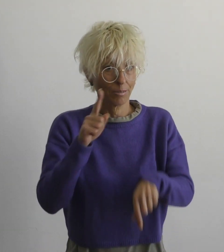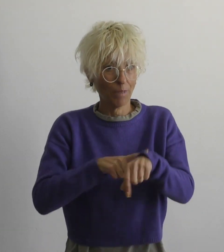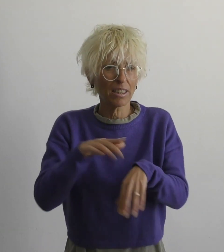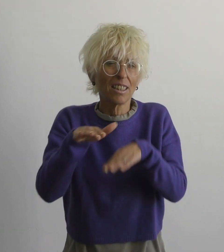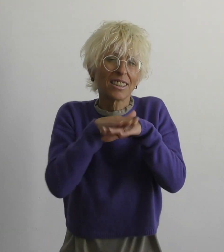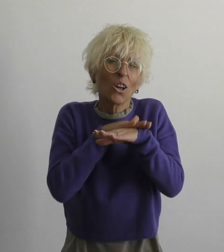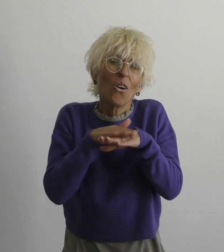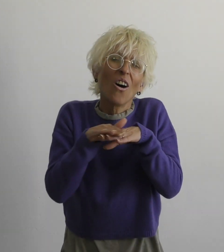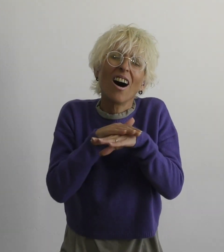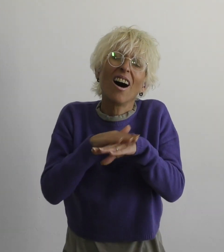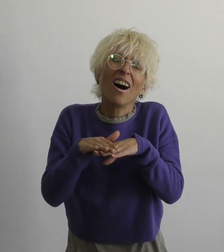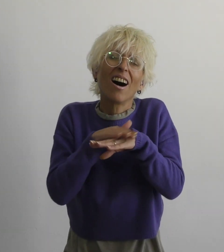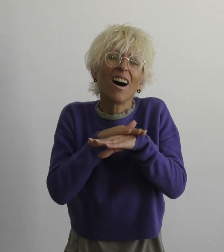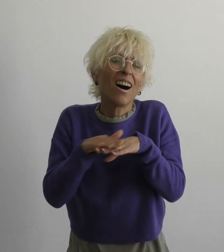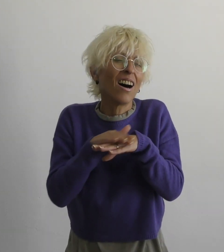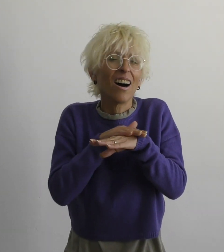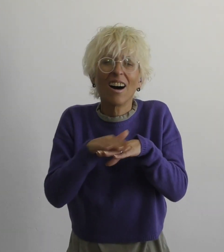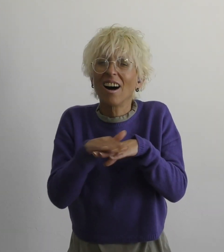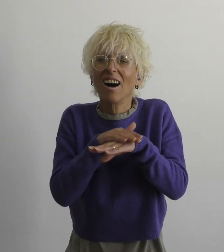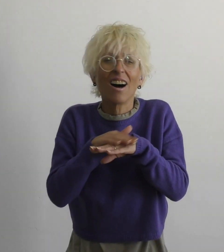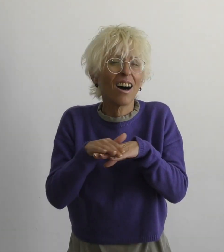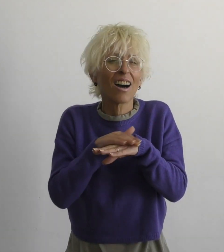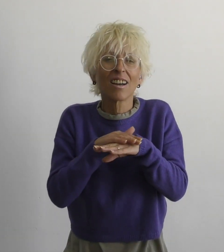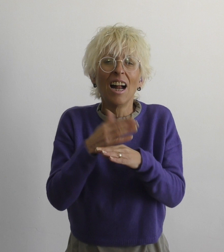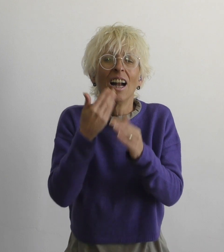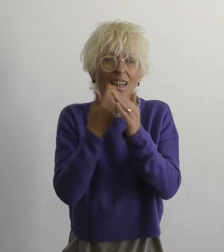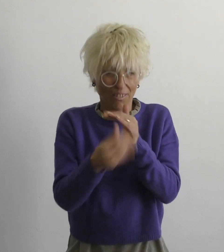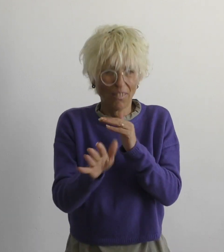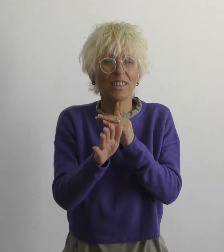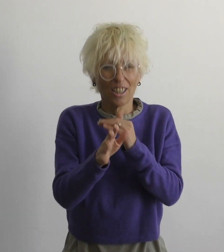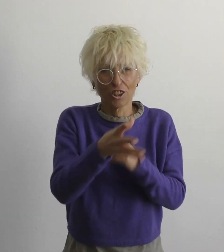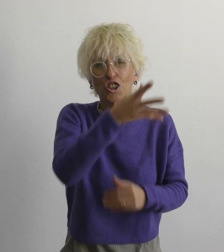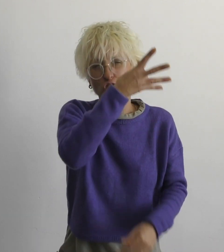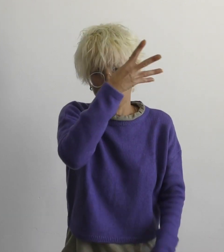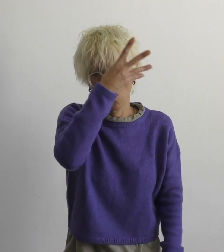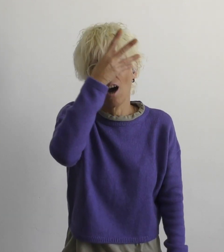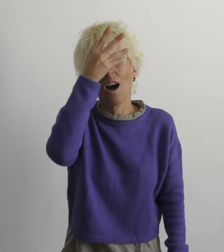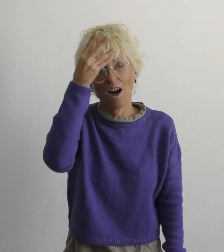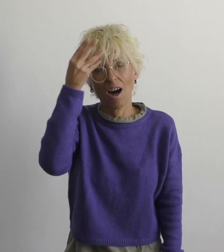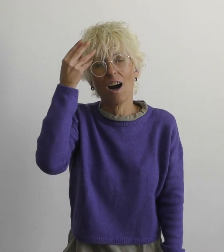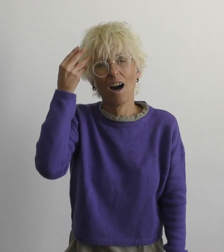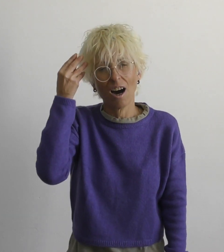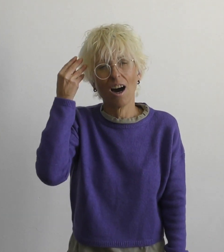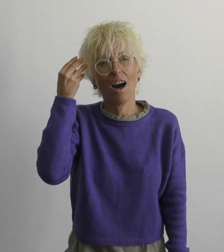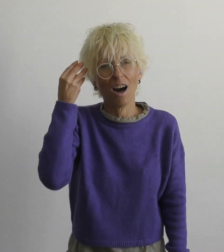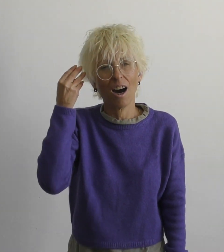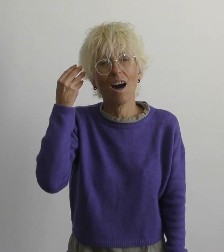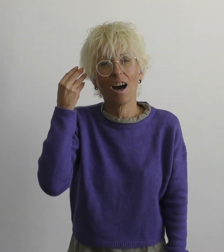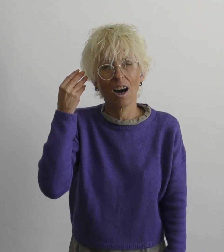самое время простить уступать, забывать